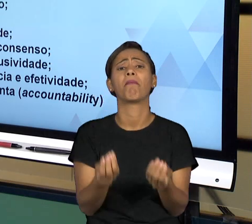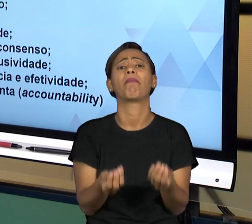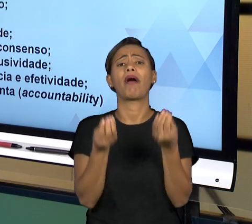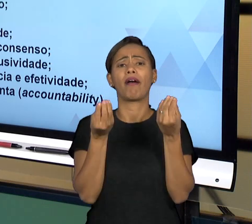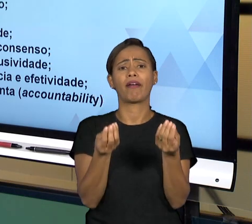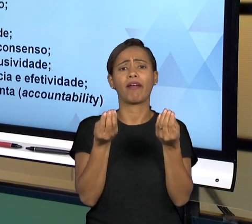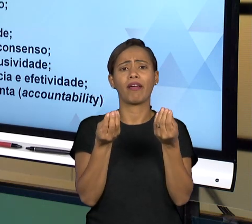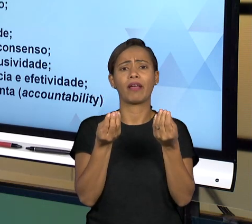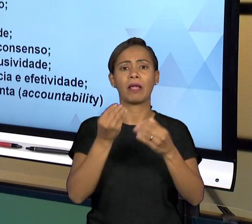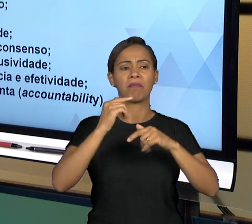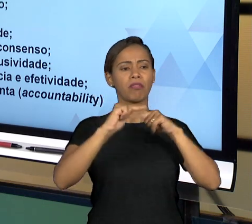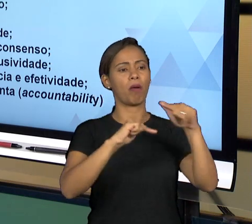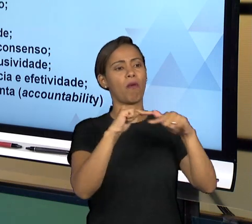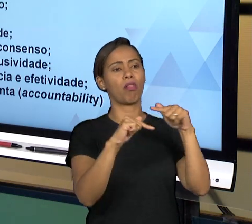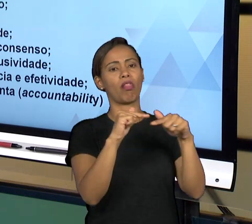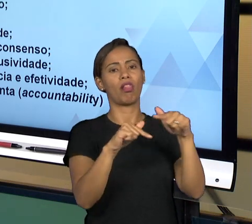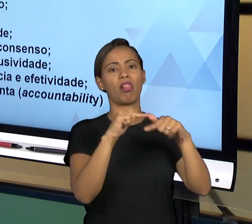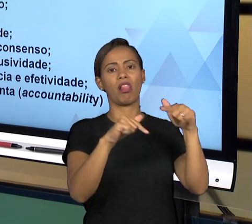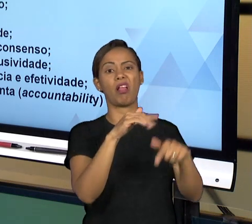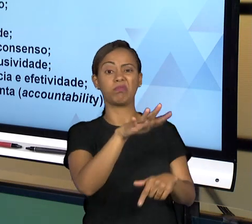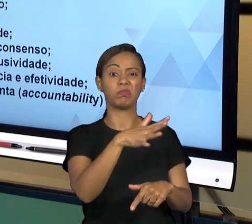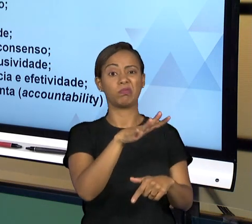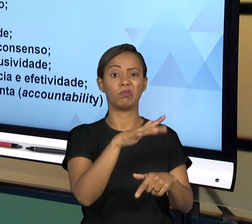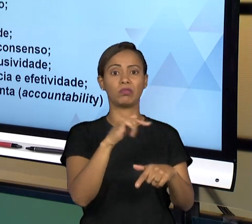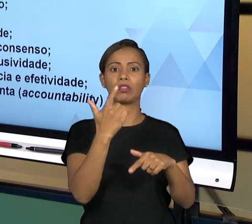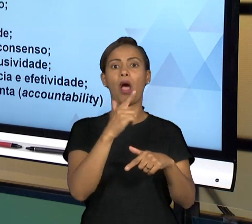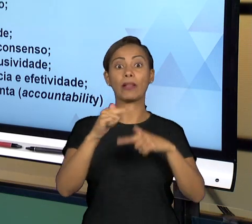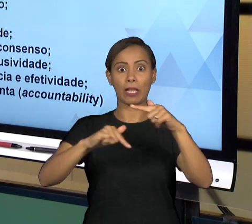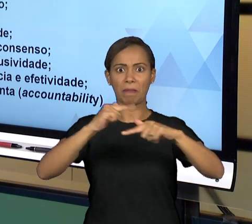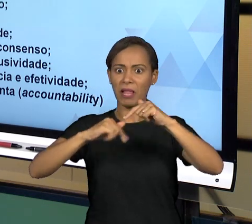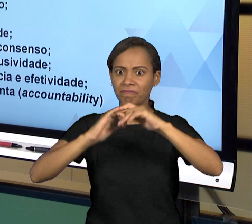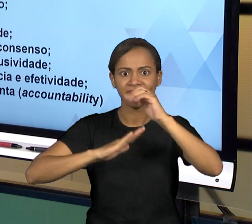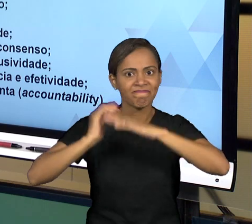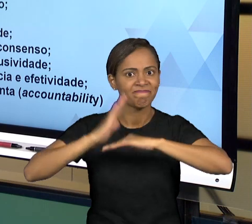SERVIÇO COM AS DECISÕES QUE VÃO LEVAR A UM